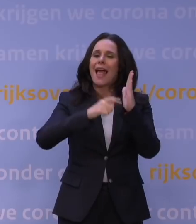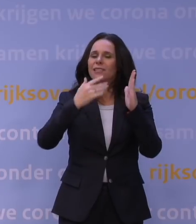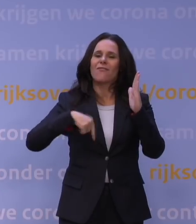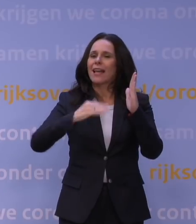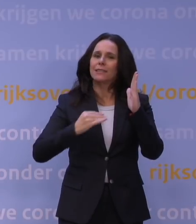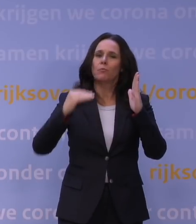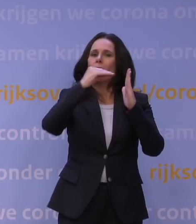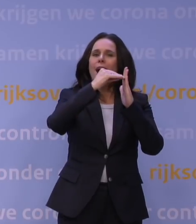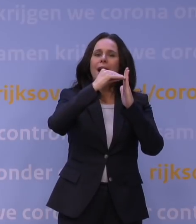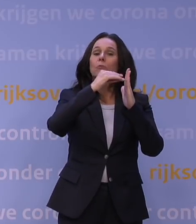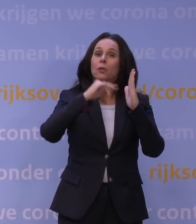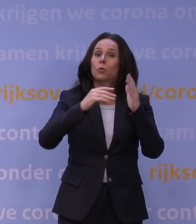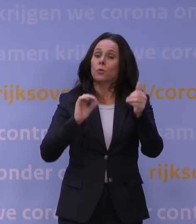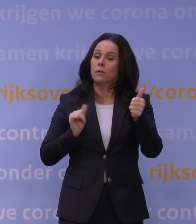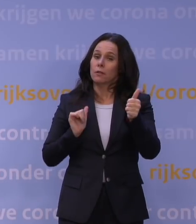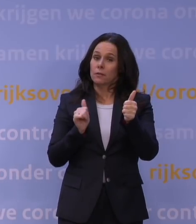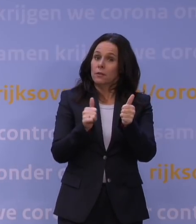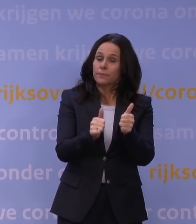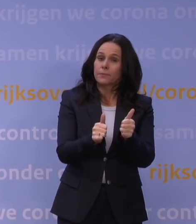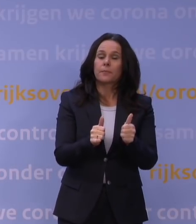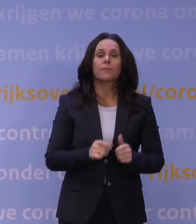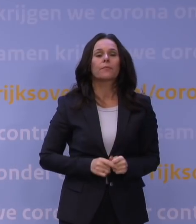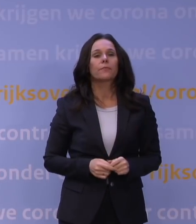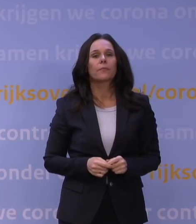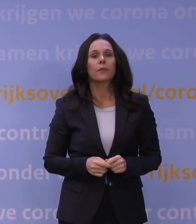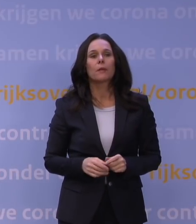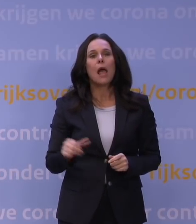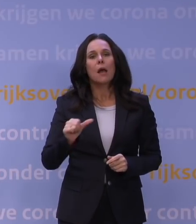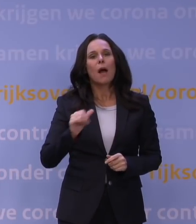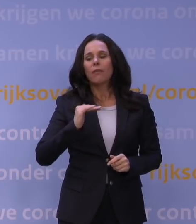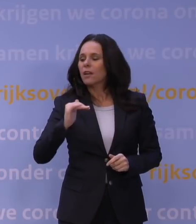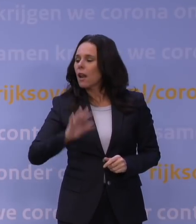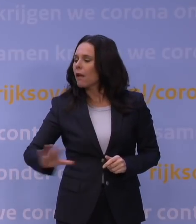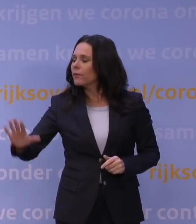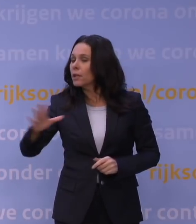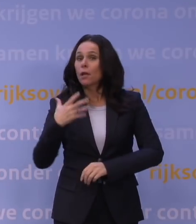We zijn nu wel heel snel aan het inhalen. Maar het is ook niet zo dat landen die wel veel geboosterd hebben, geen problemen hebben.